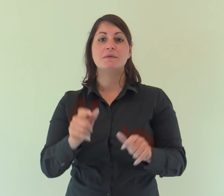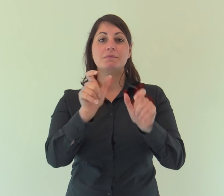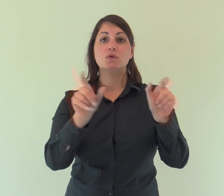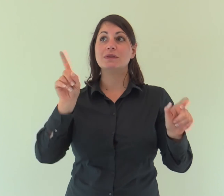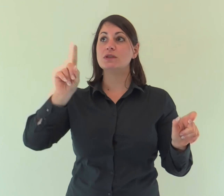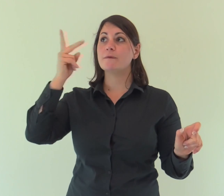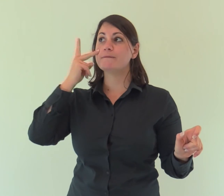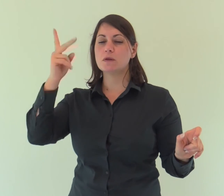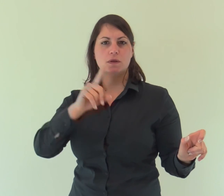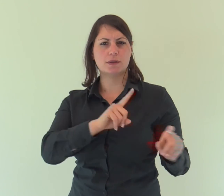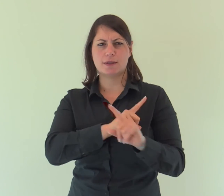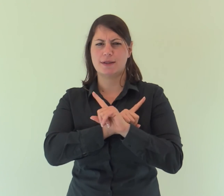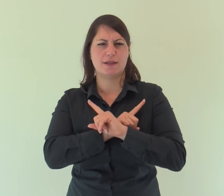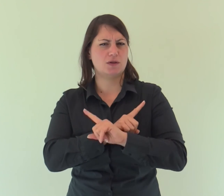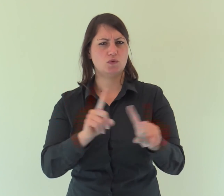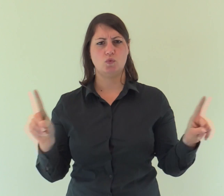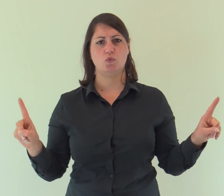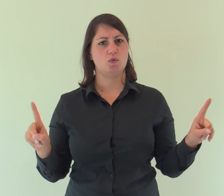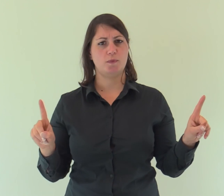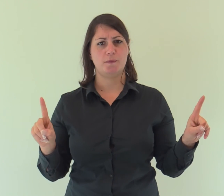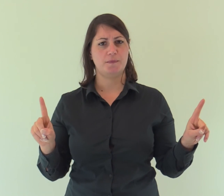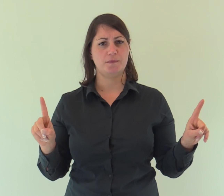Dio, nessuno lo ha mai visto: